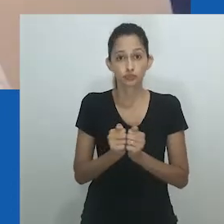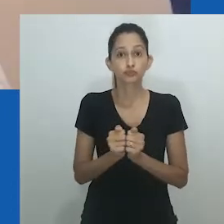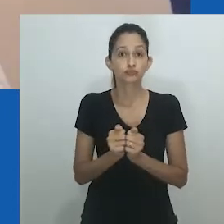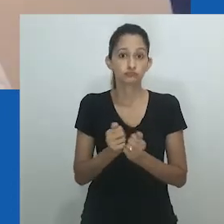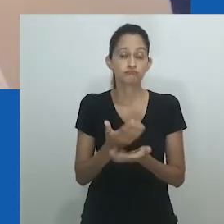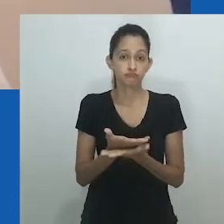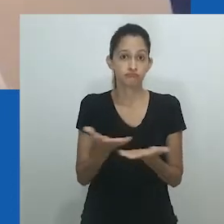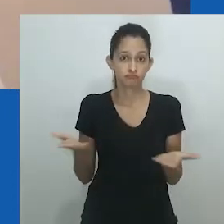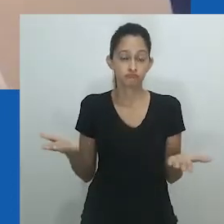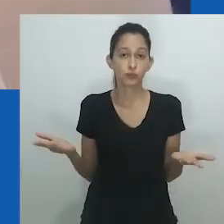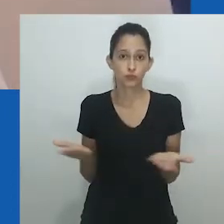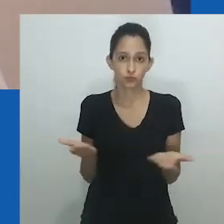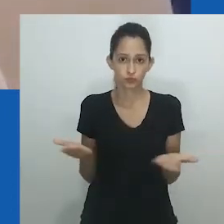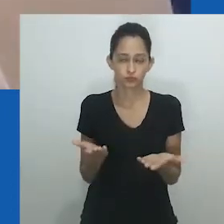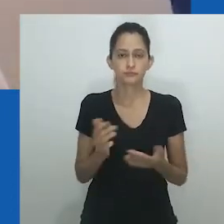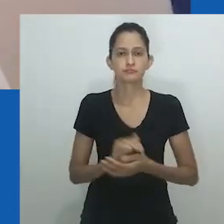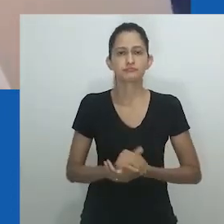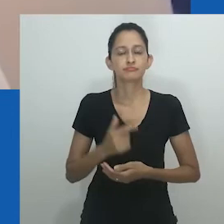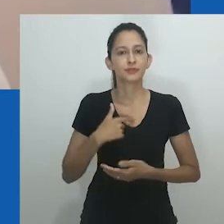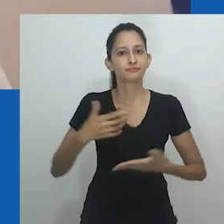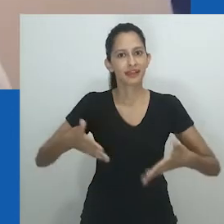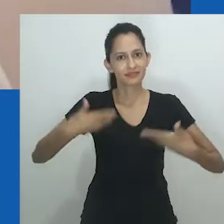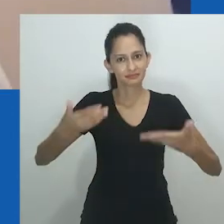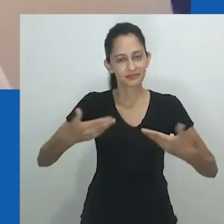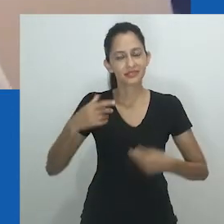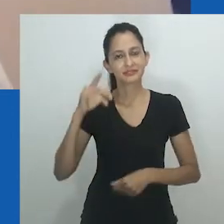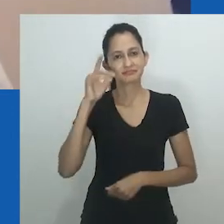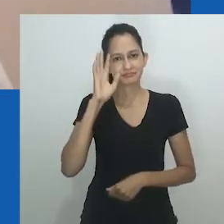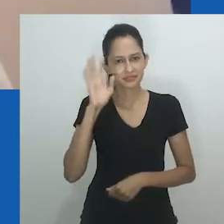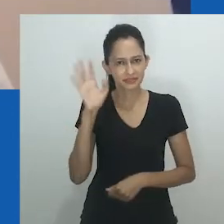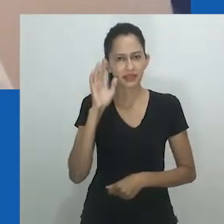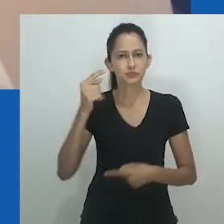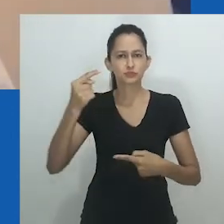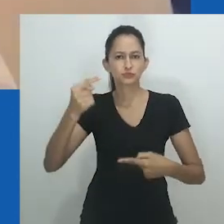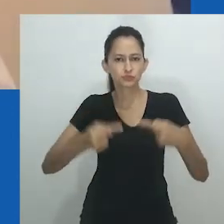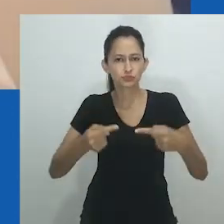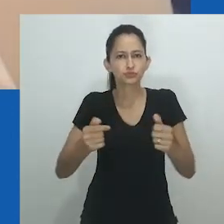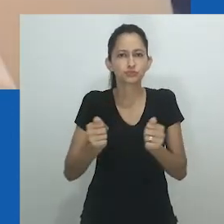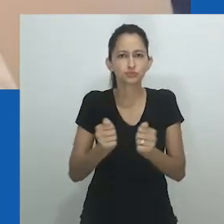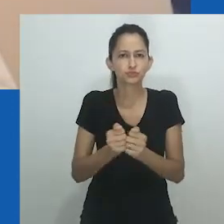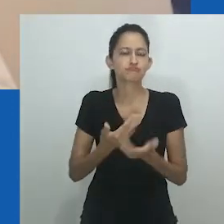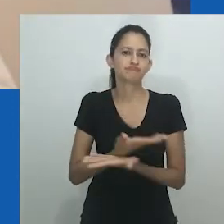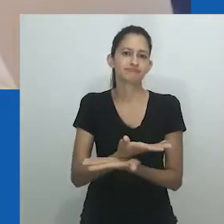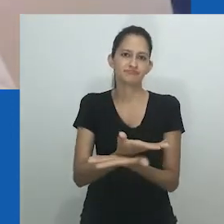Como eu disse, é um grande prazer e uma grande honra para mim fazer parte deste encontro hoje